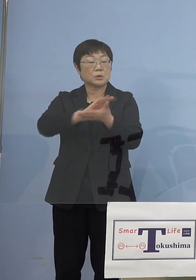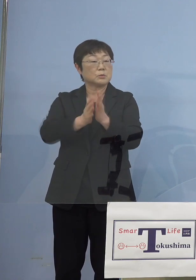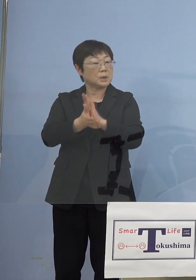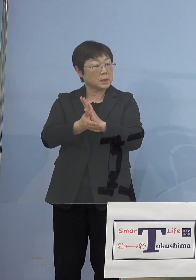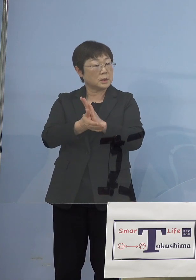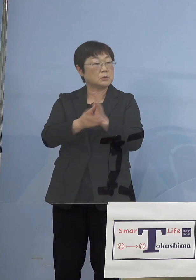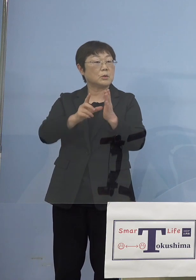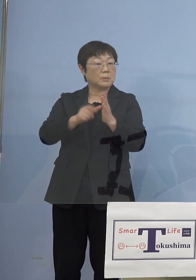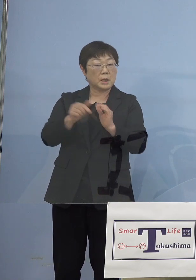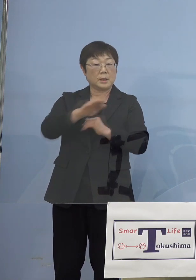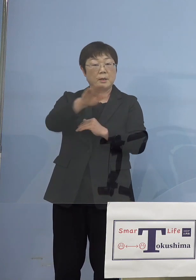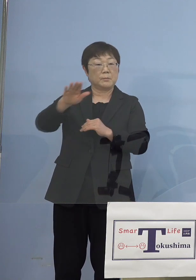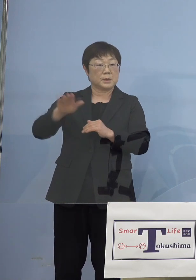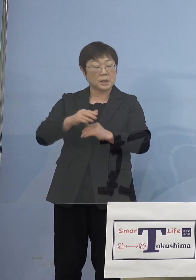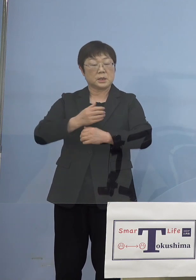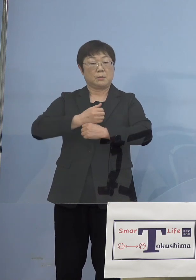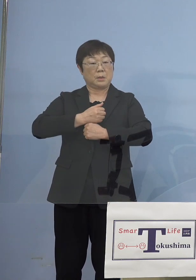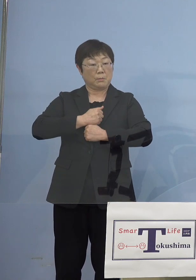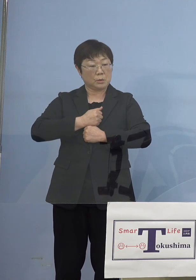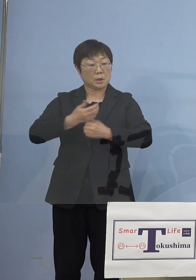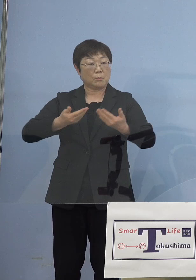皆さん方守っていただけたのではないか